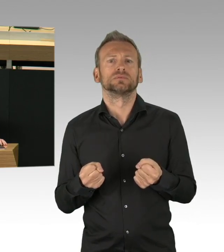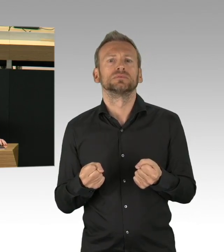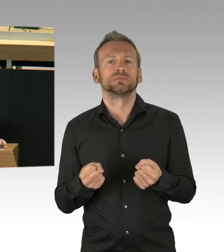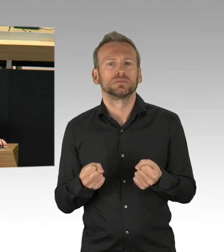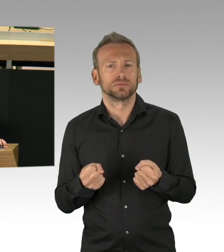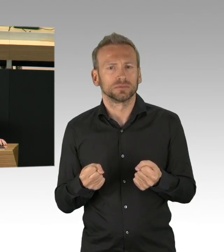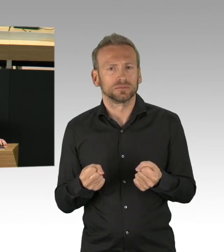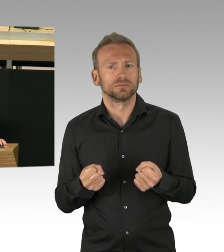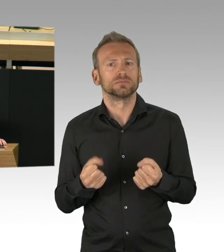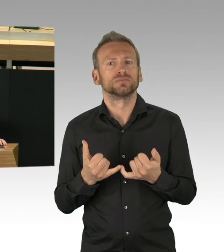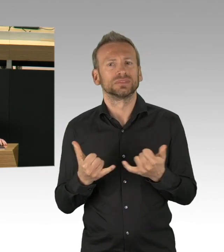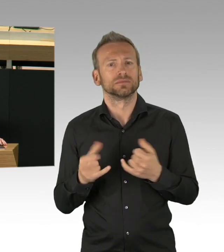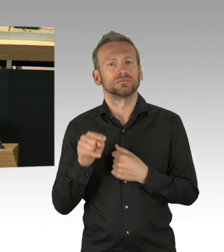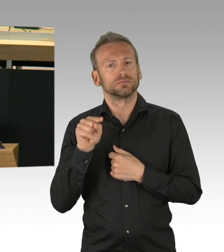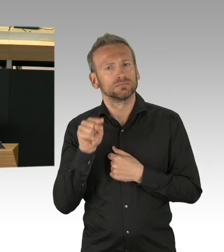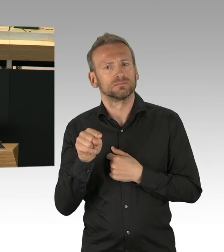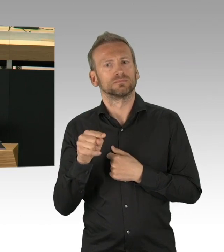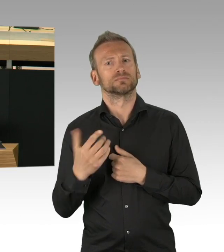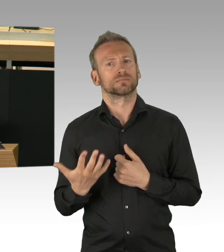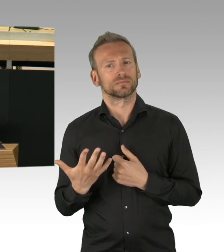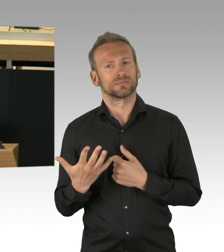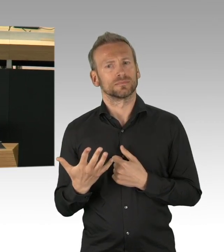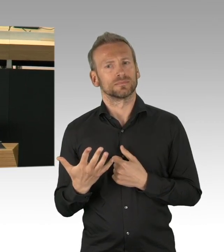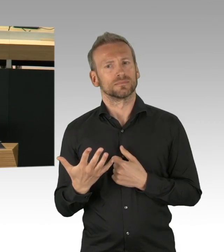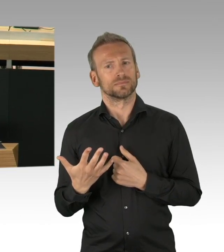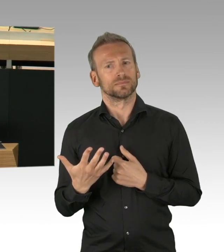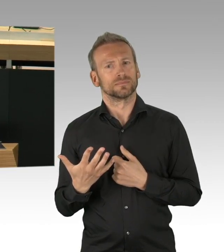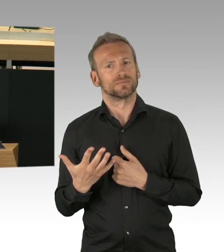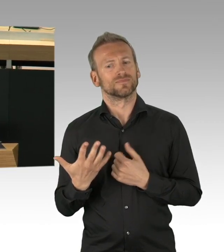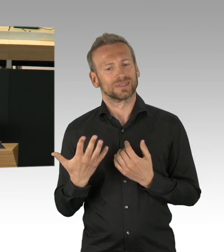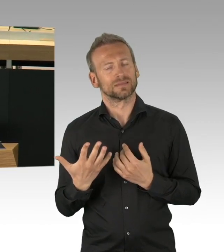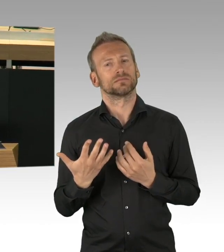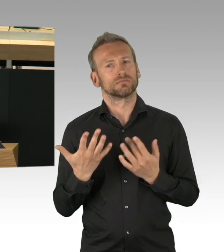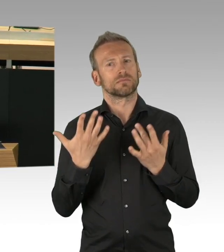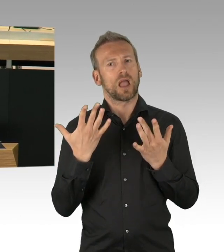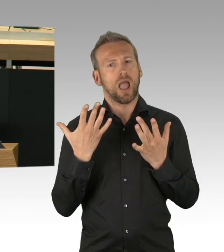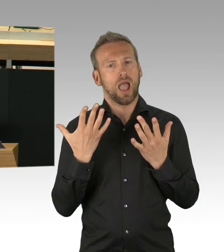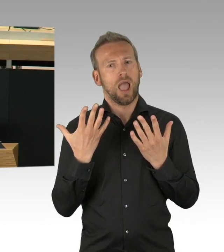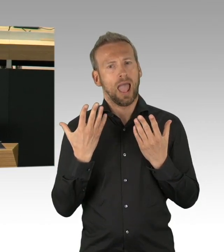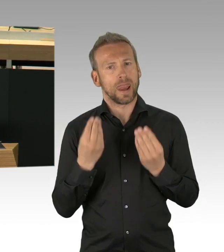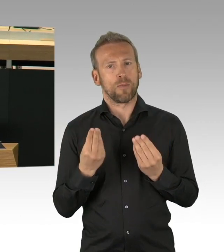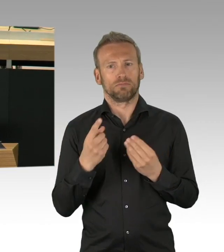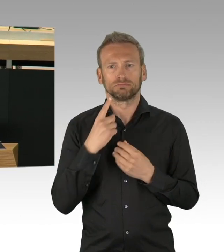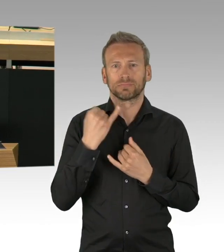Wir finden (Zwischenrufe)